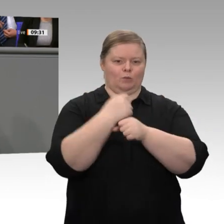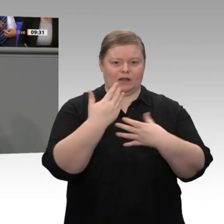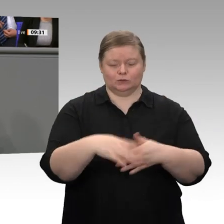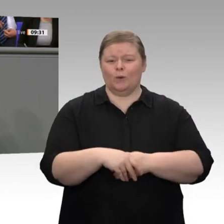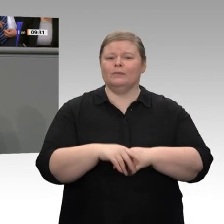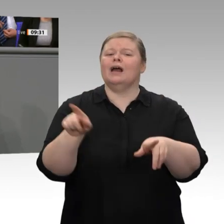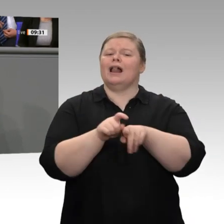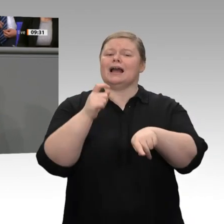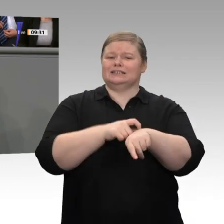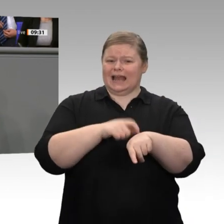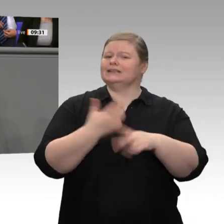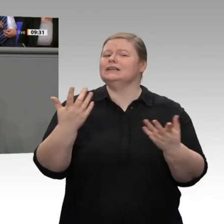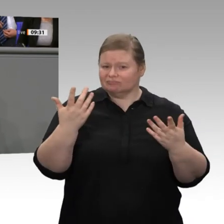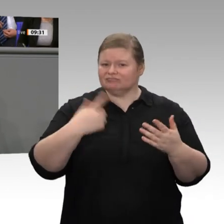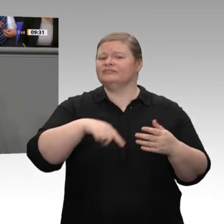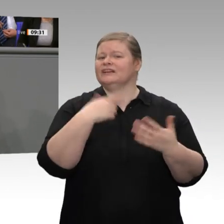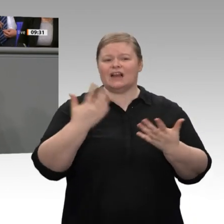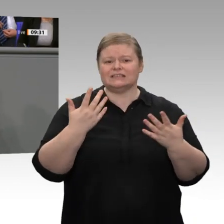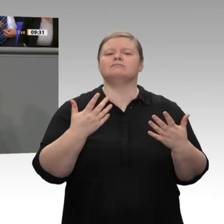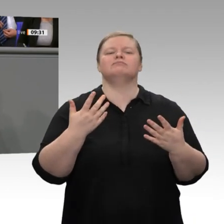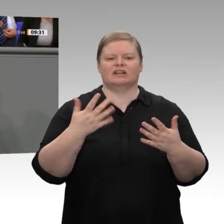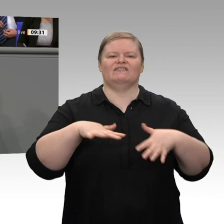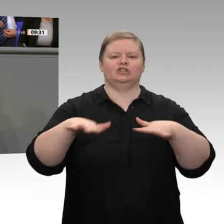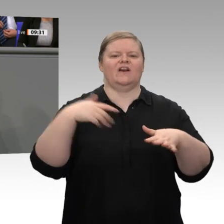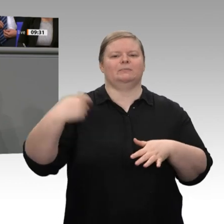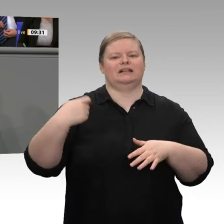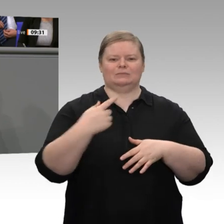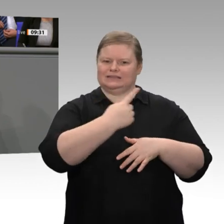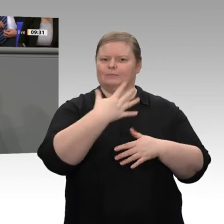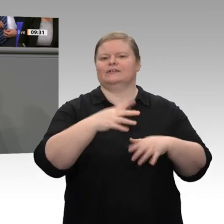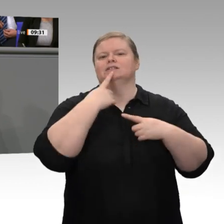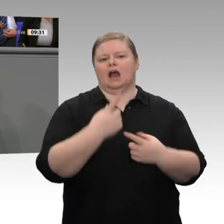Geheimnis, dass wir gerne weitergehen wollen. Für uns ist die Abschaffung des kompletten